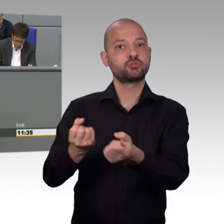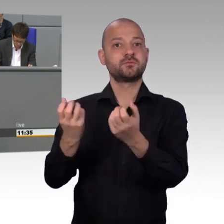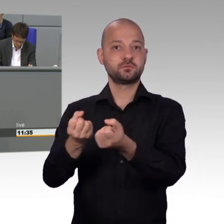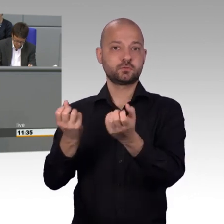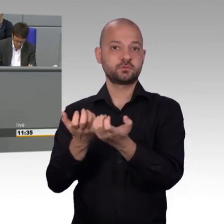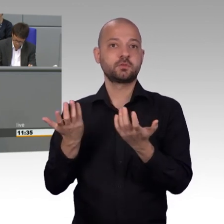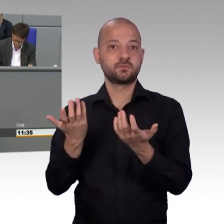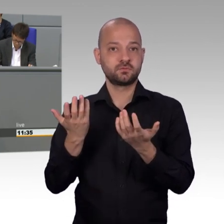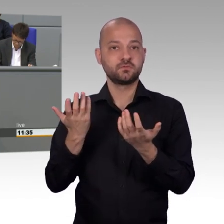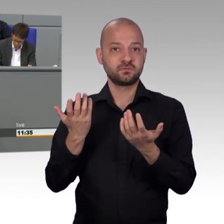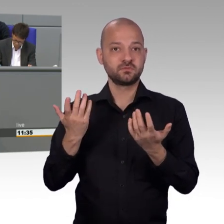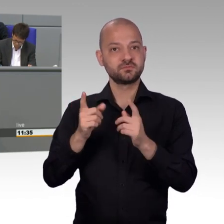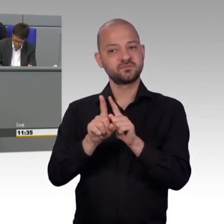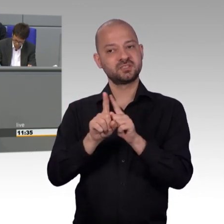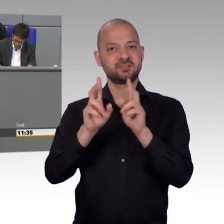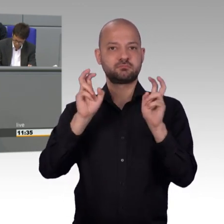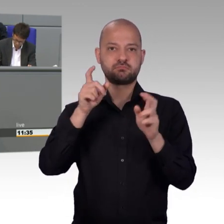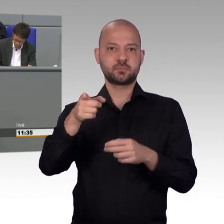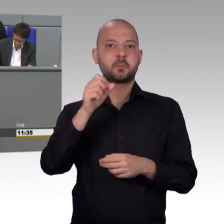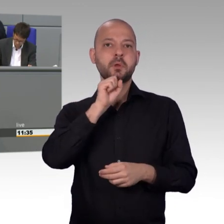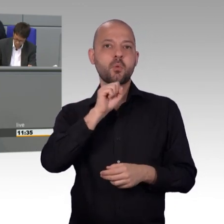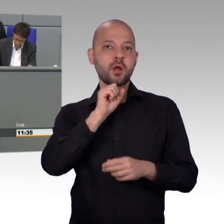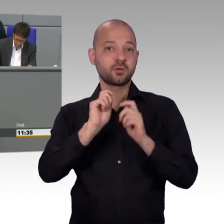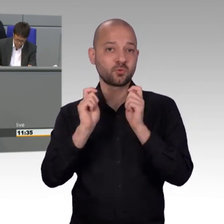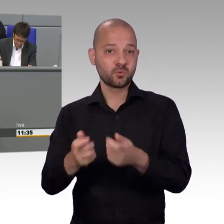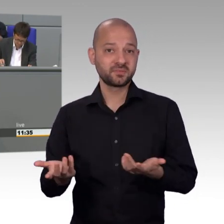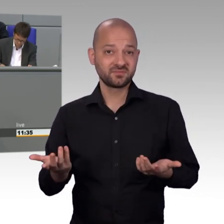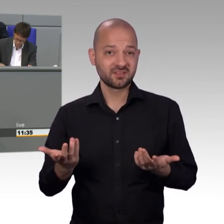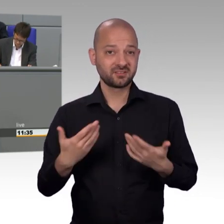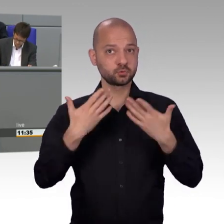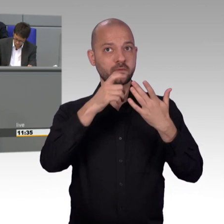Der Petitionsausschuss war dabei leider aufgrund der langwierigen Regierungsbildung,